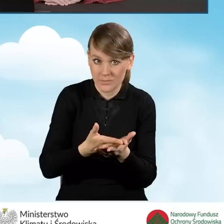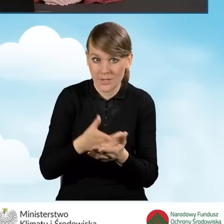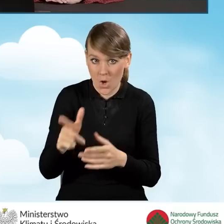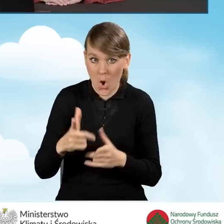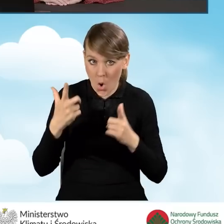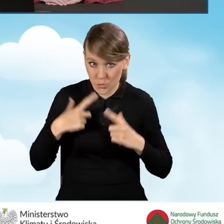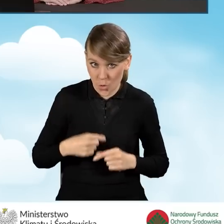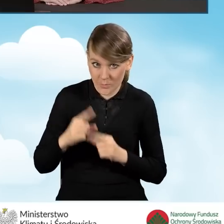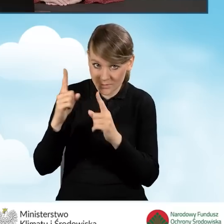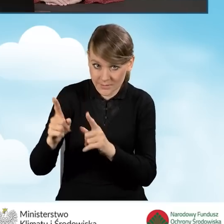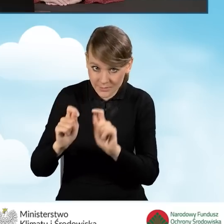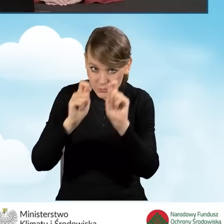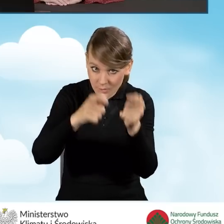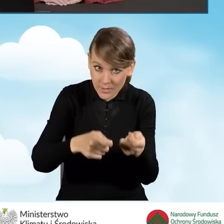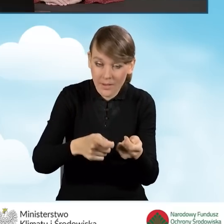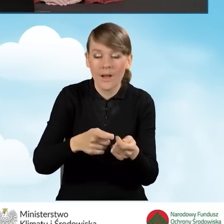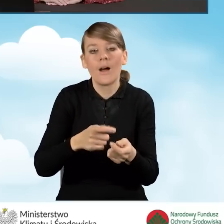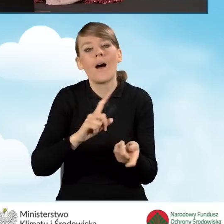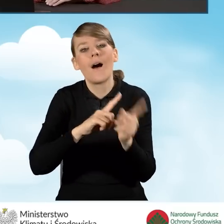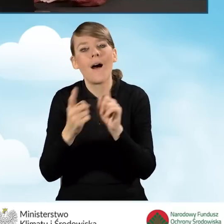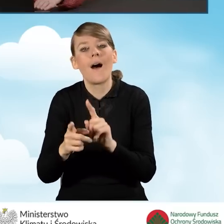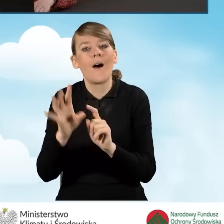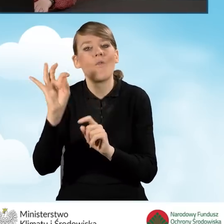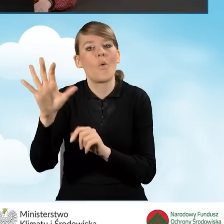osobiście przez wnioskodawcę, czy też przez pełnomocnika wnioskodawcy.